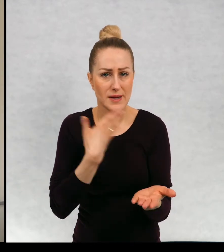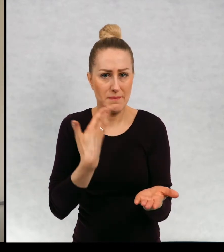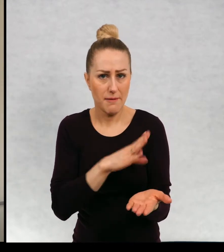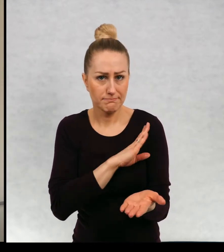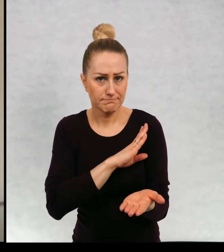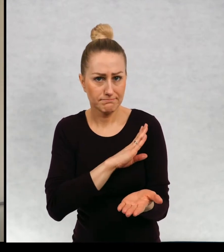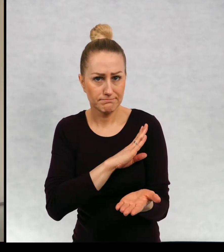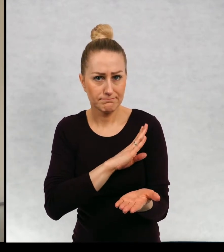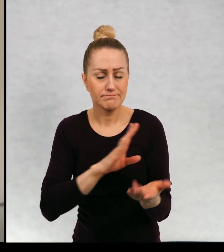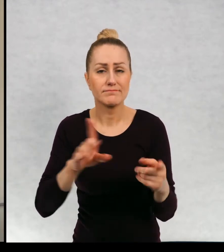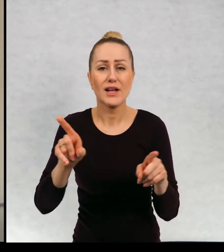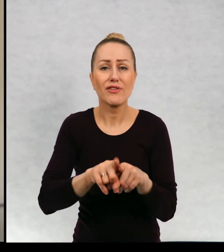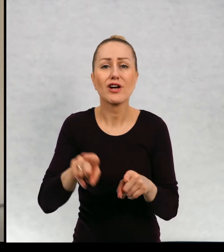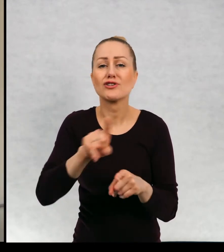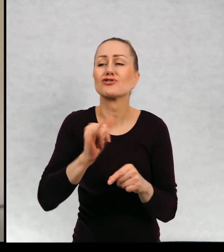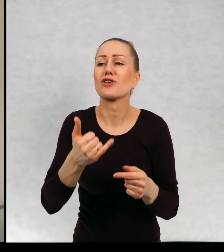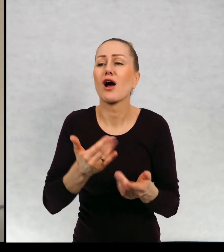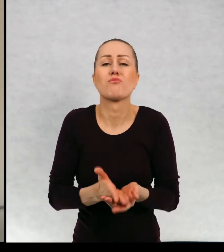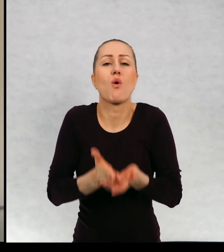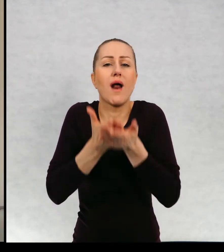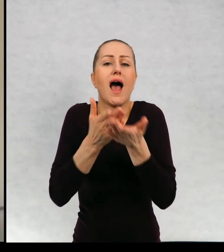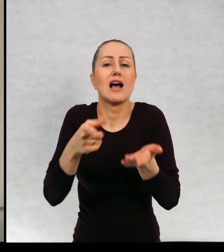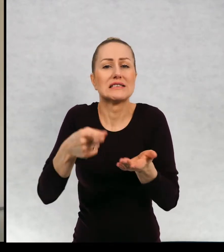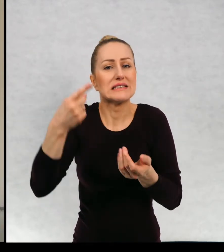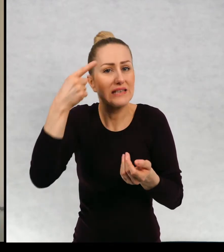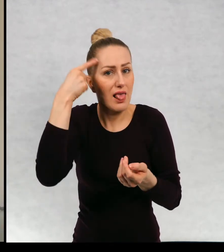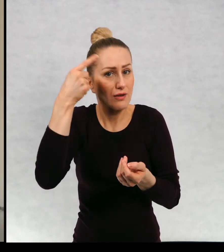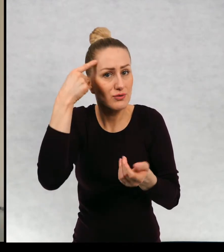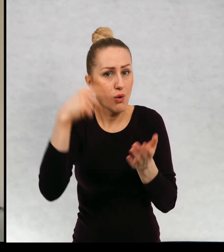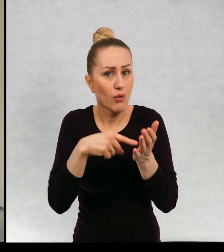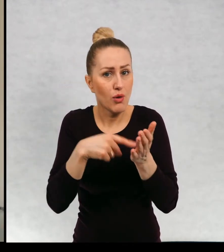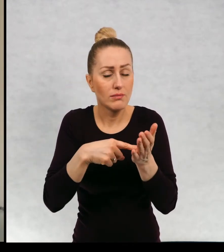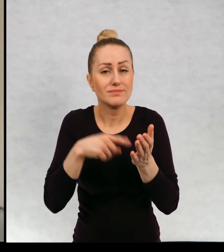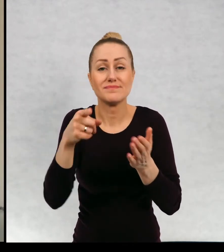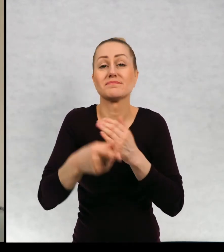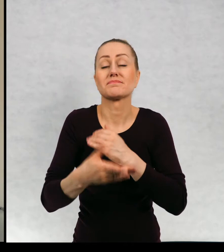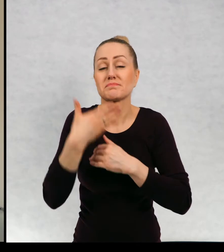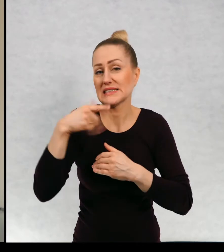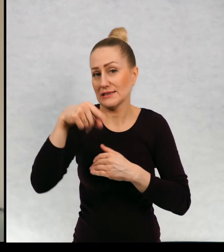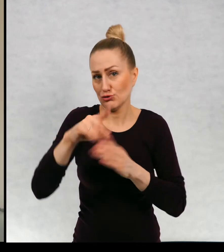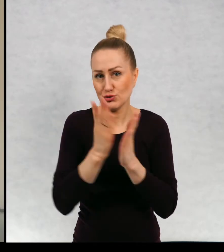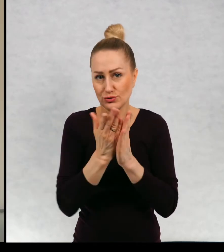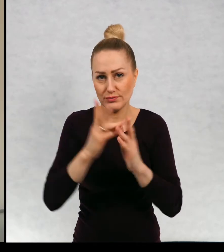i o radzeniu sobie z tą tęsknotą. Na podstawie dnia czekolady